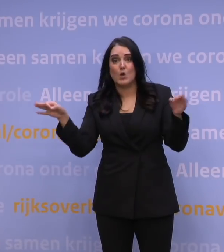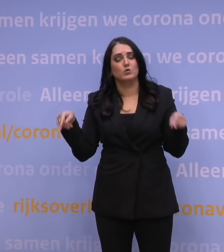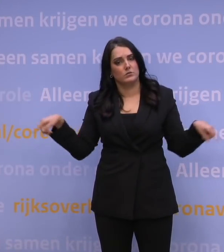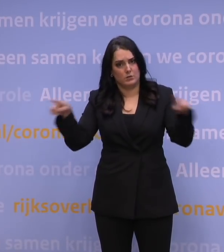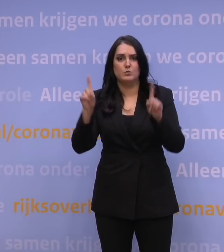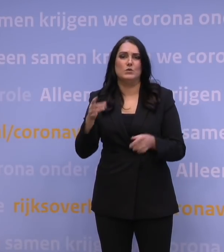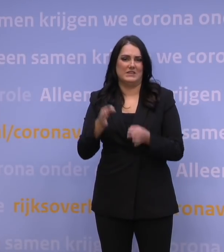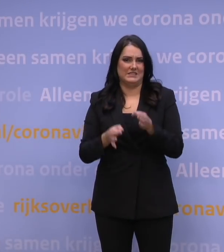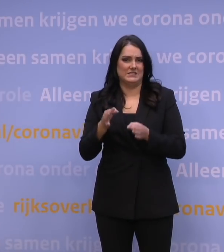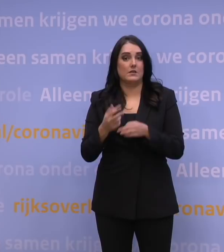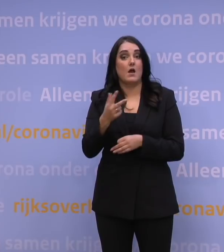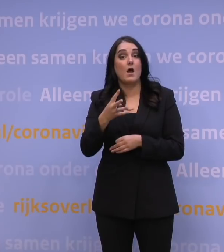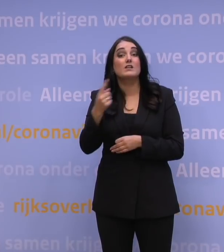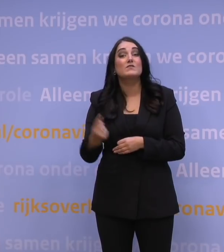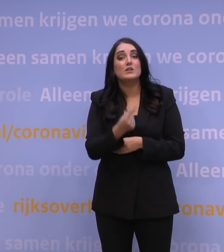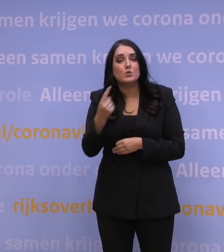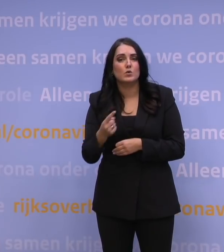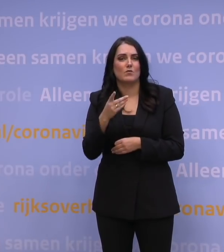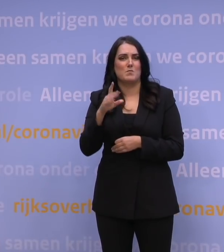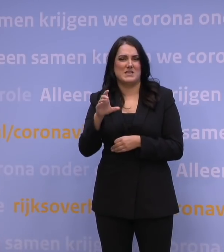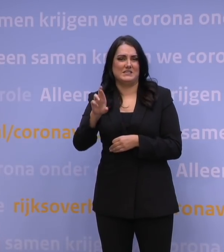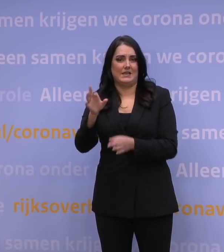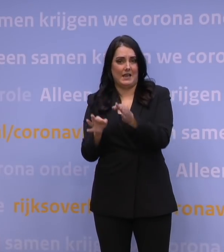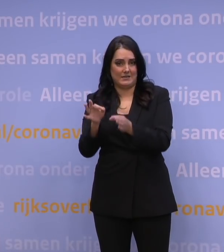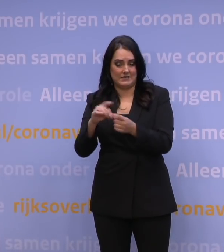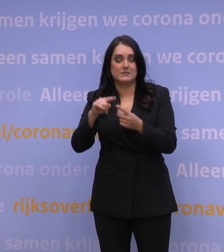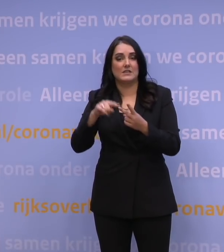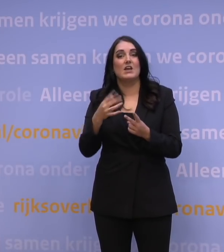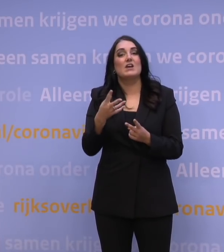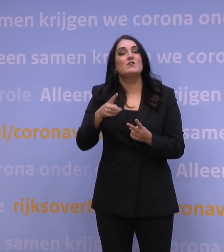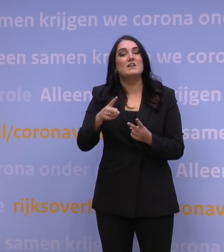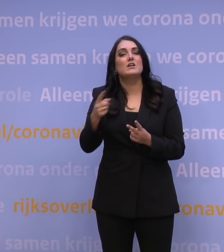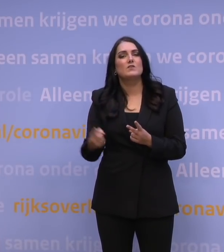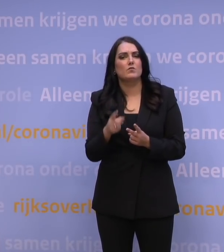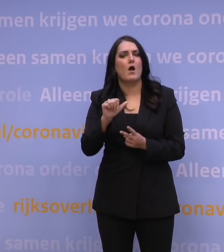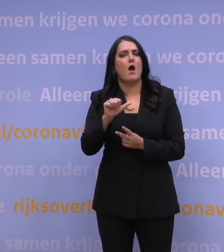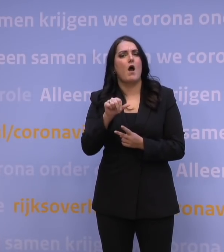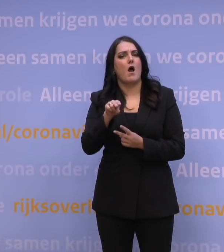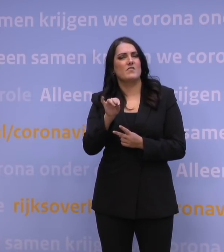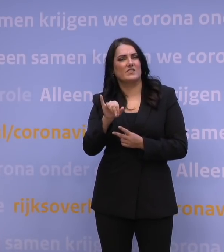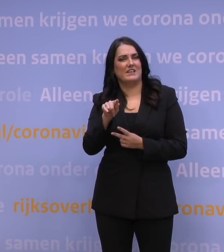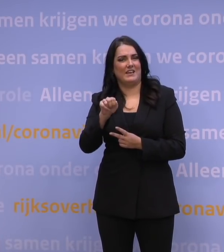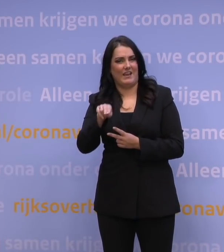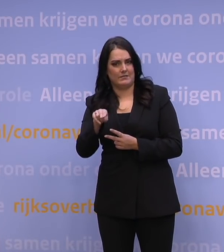48 uur voor een PCR-test en 24 uur voor een antigeentest. Dat wil ik komende weken in Europa afspreken.